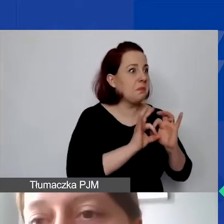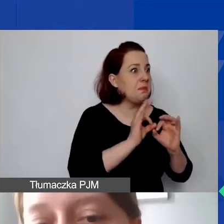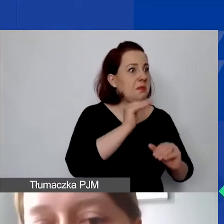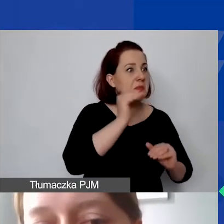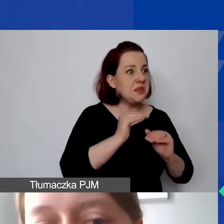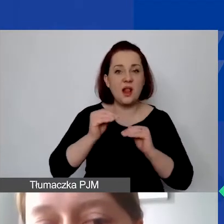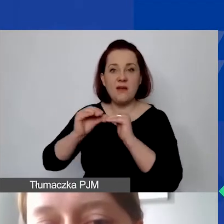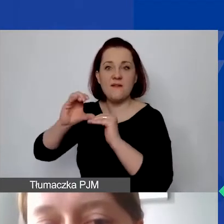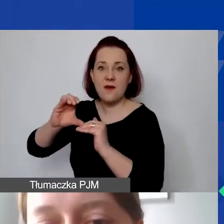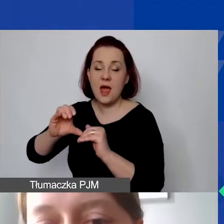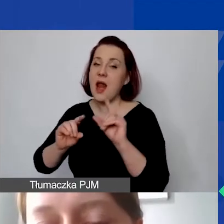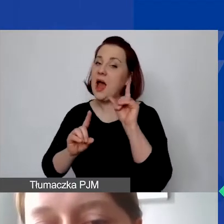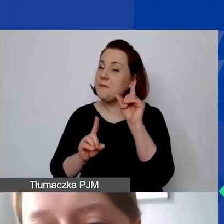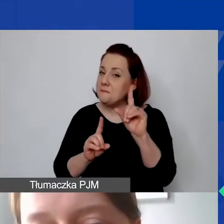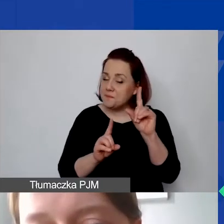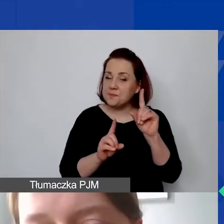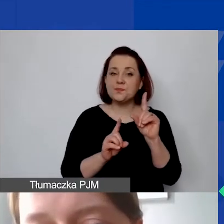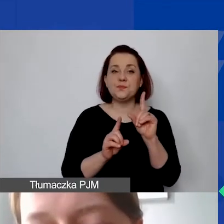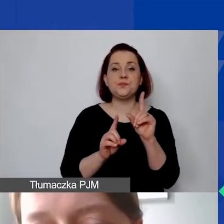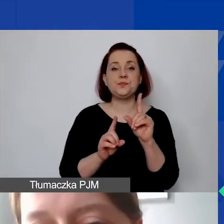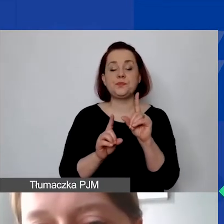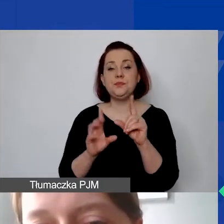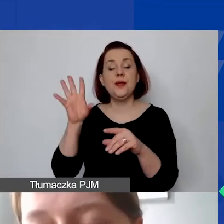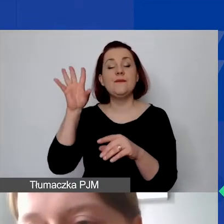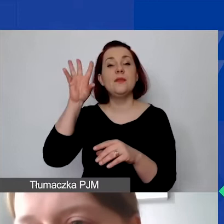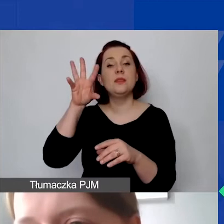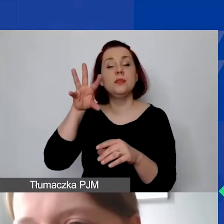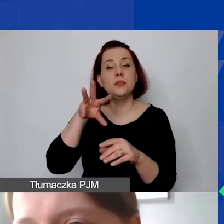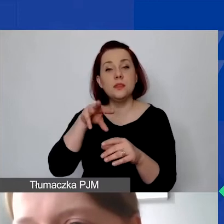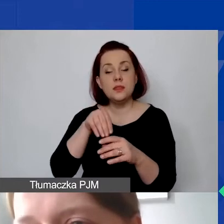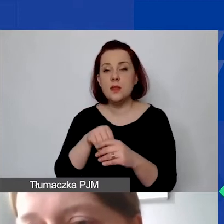Ale żeby zachować tutaj to pewne bezpieczeństwo